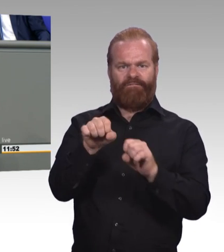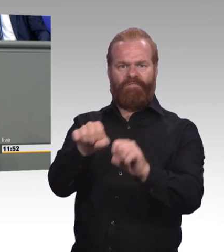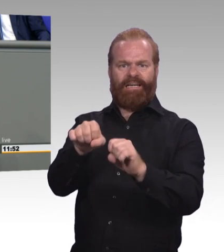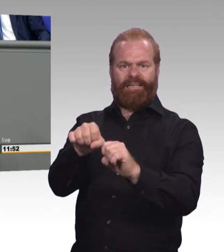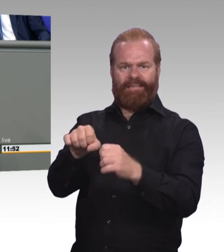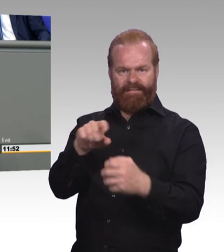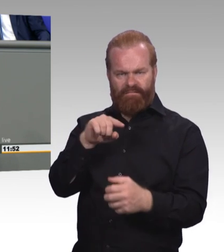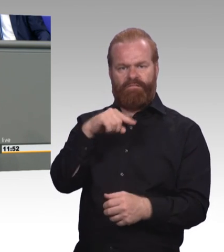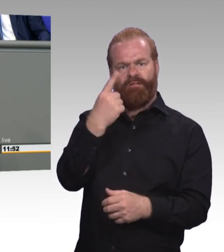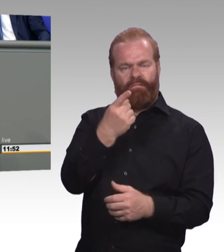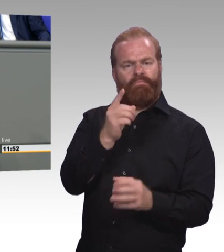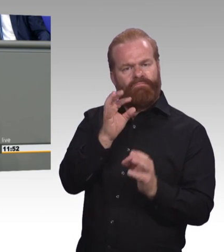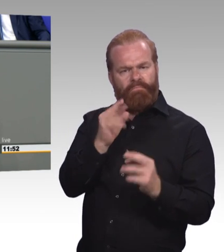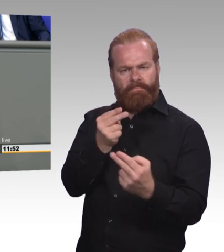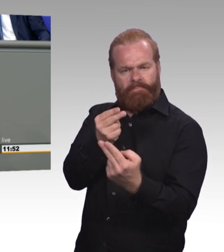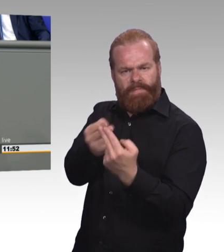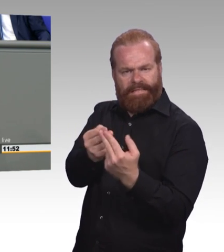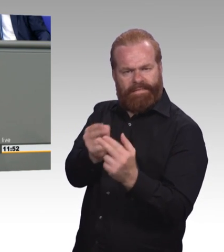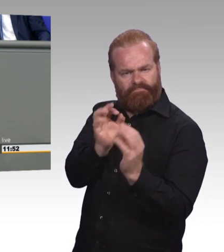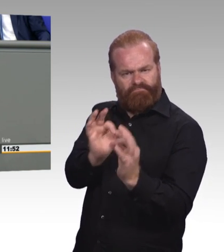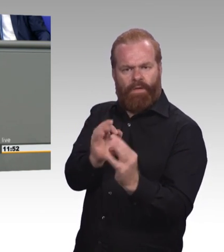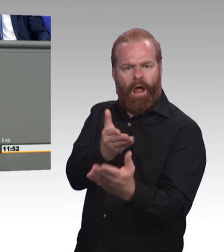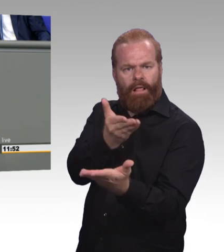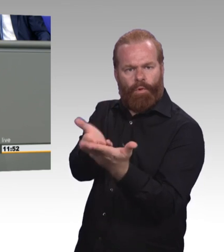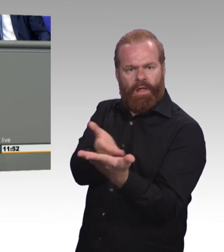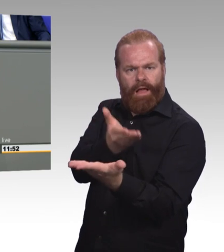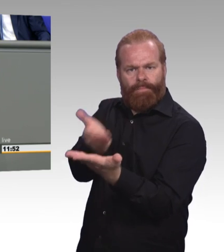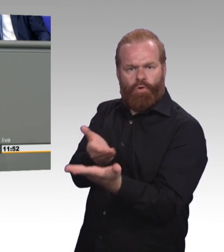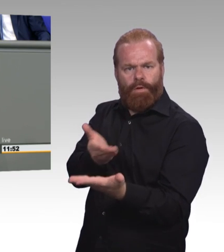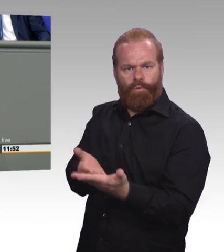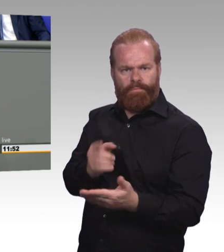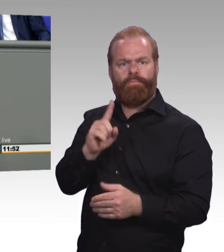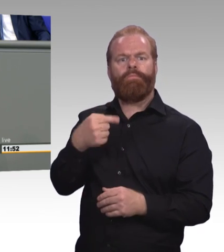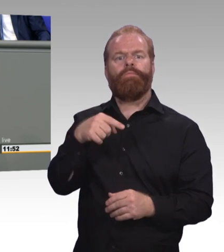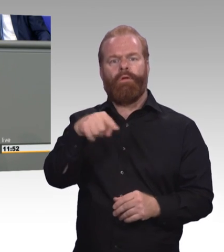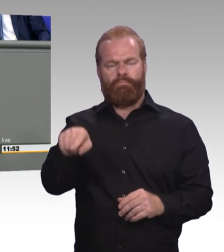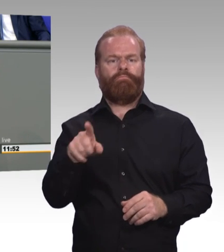Eine Auslandserfahrung stärkt ja nicht nur berufliche Kompetenzen und Profile,